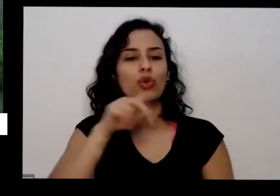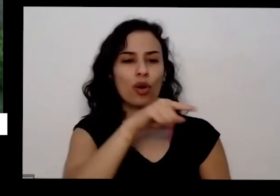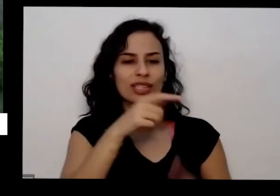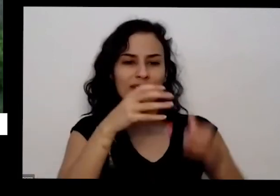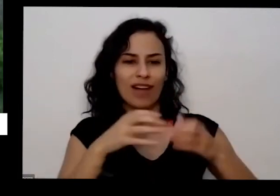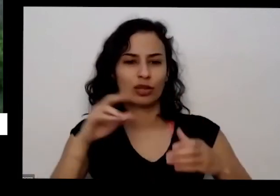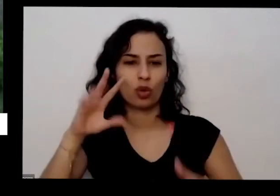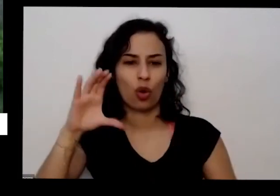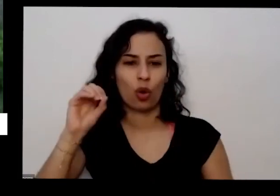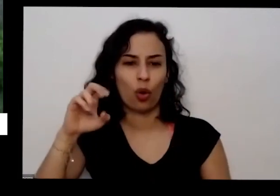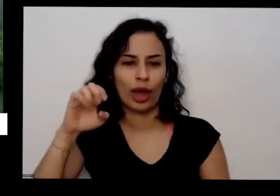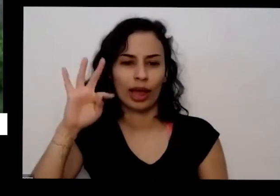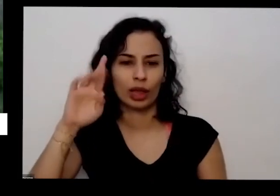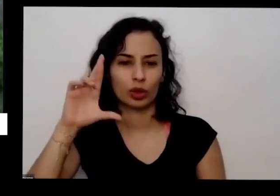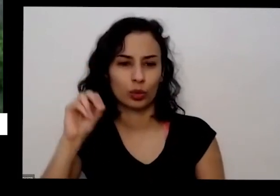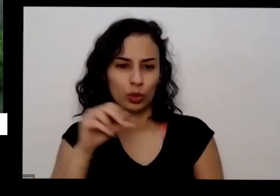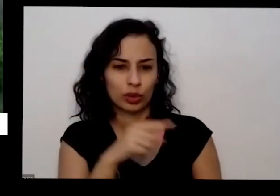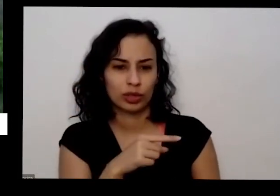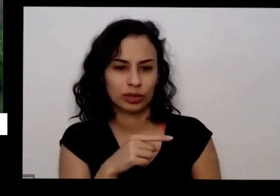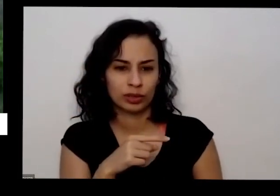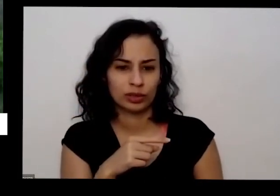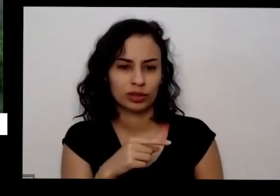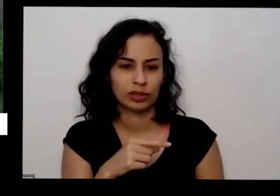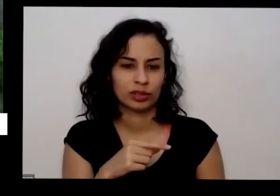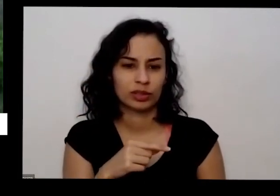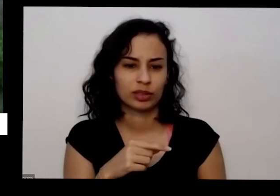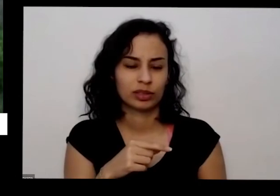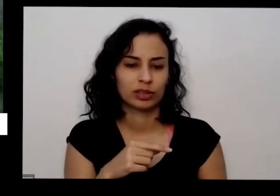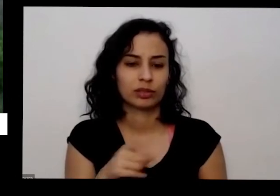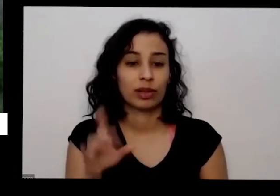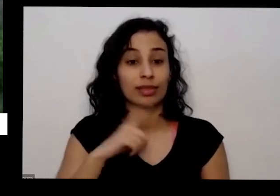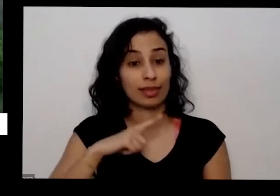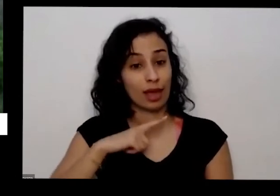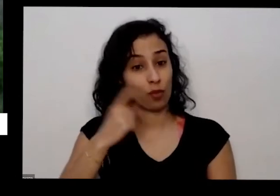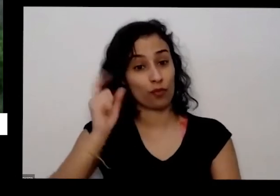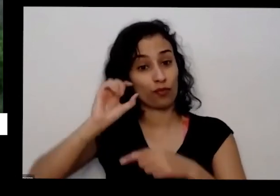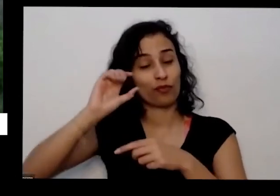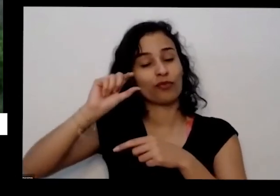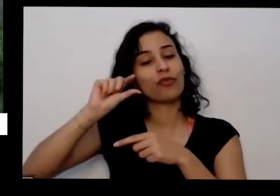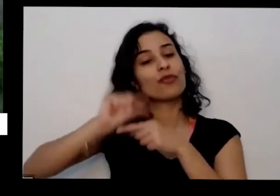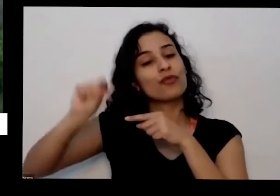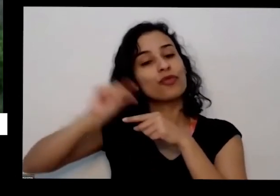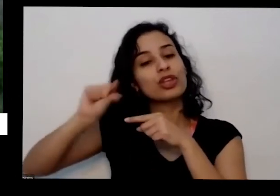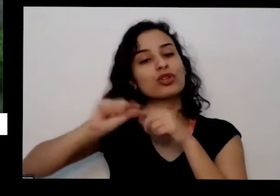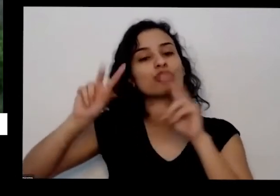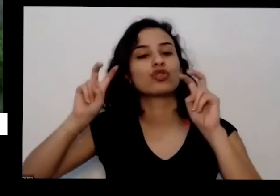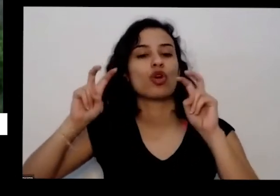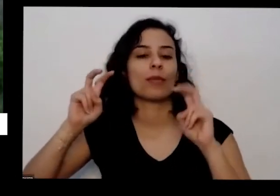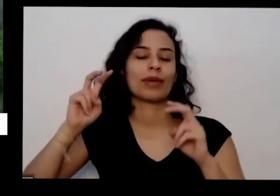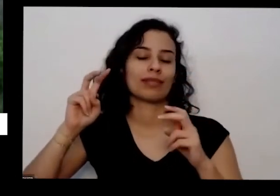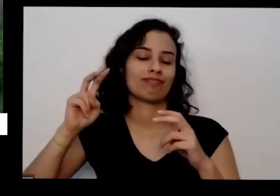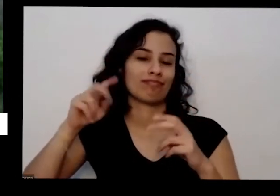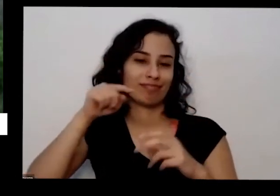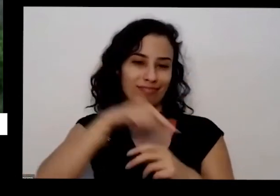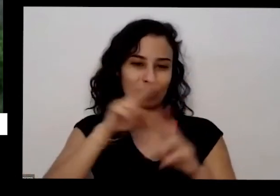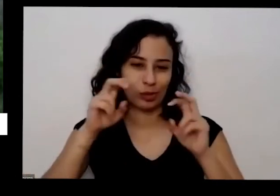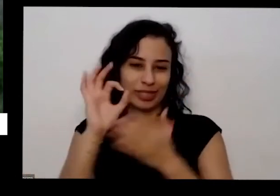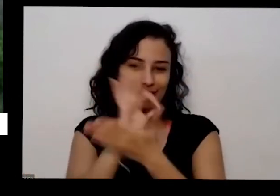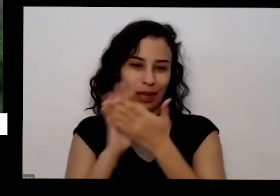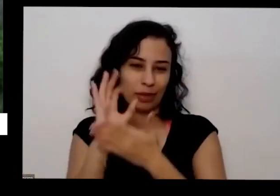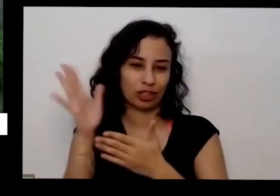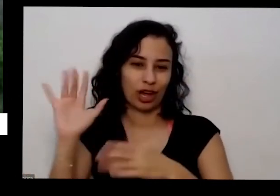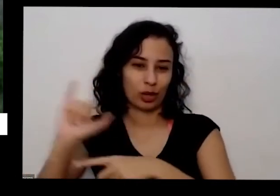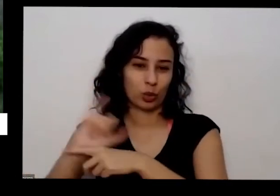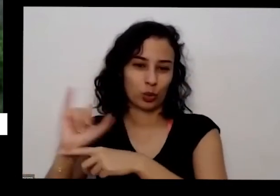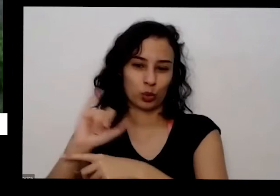que a gente tem uma pílula sobre essa questão da excelentes né E aí também há algo a mente também